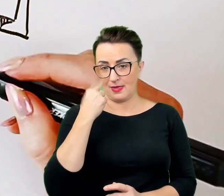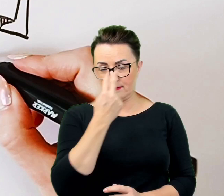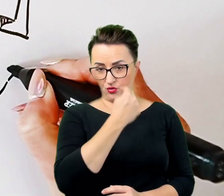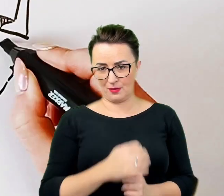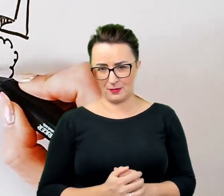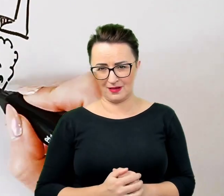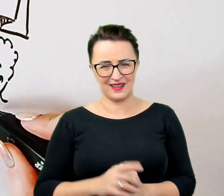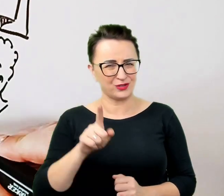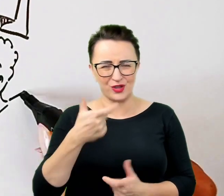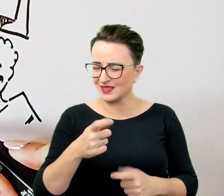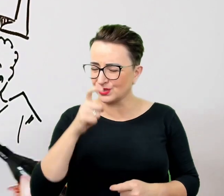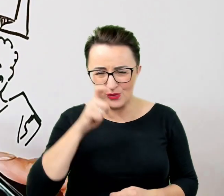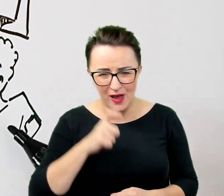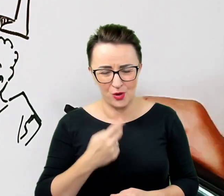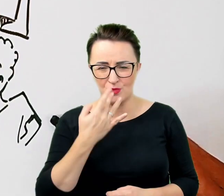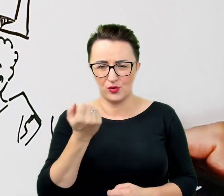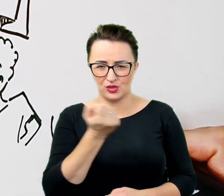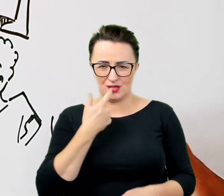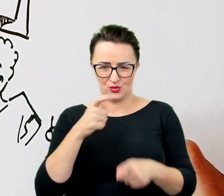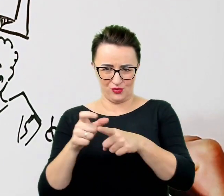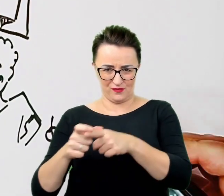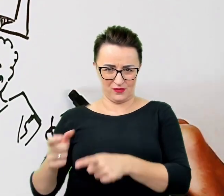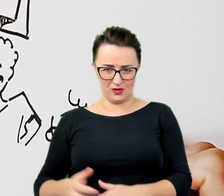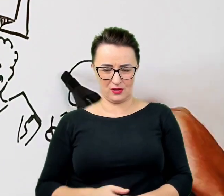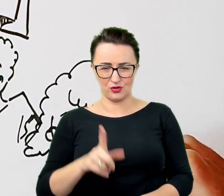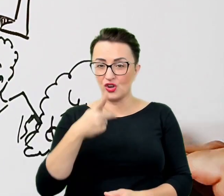One nie krzywdzą i nie sprawią przykrości osobom z niepełnosprawnościami.